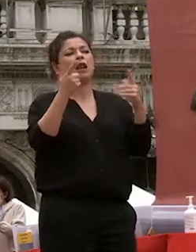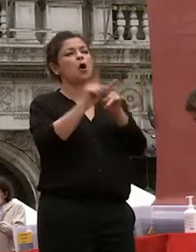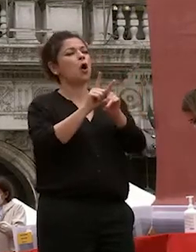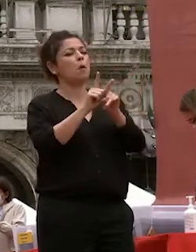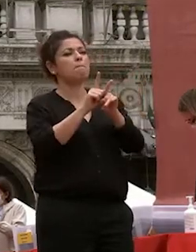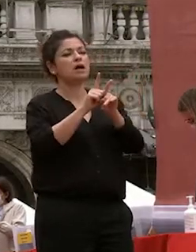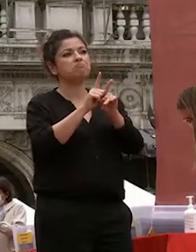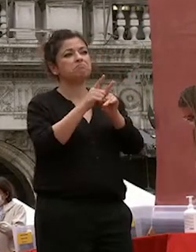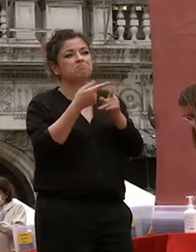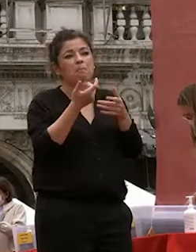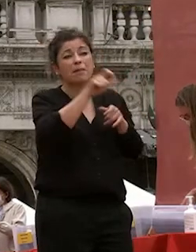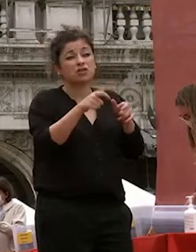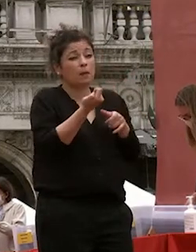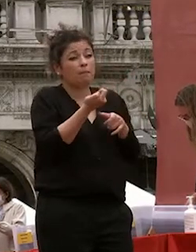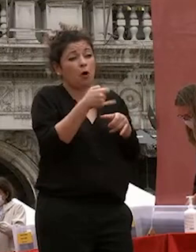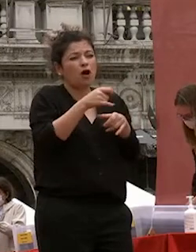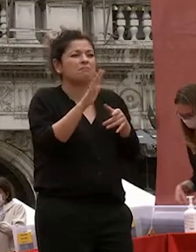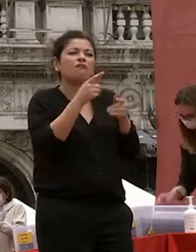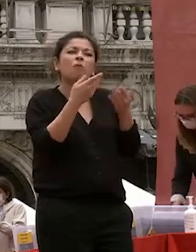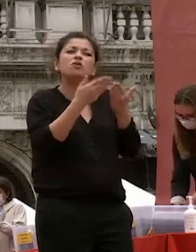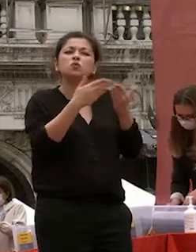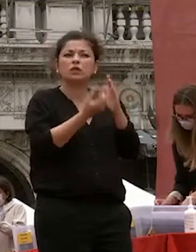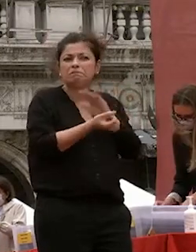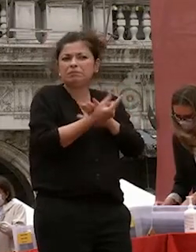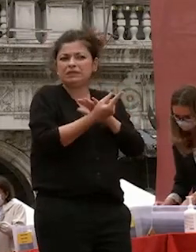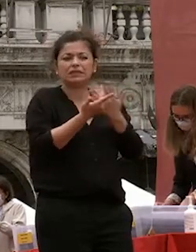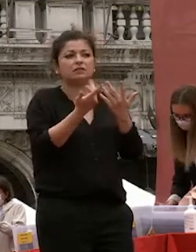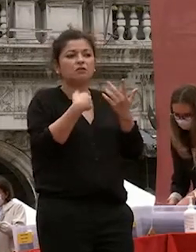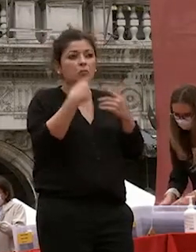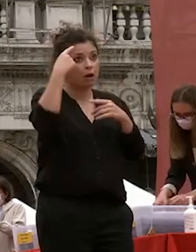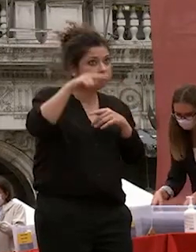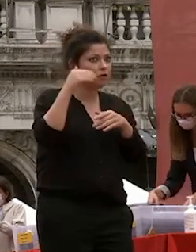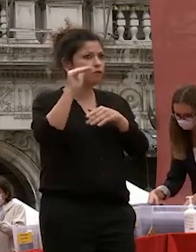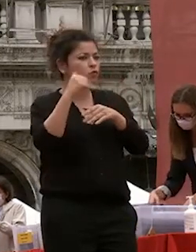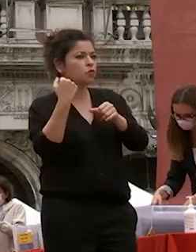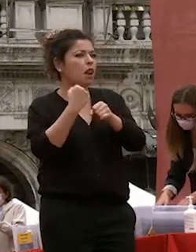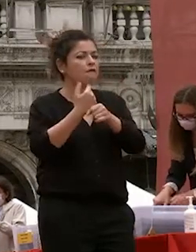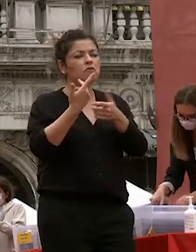esoterici non si pensava gli sbocchi professionali allora sarebbero venuti da